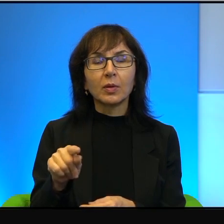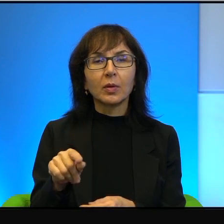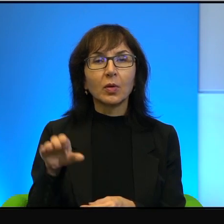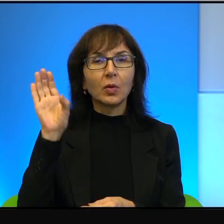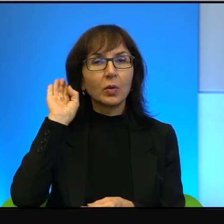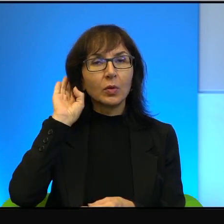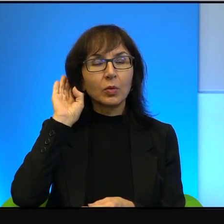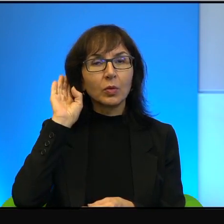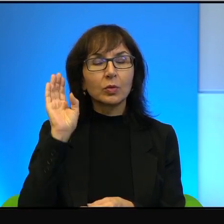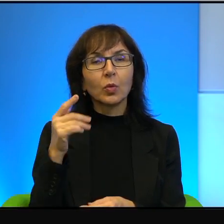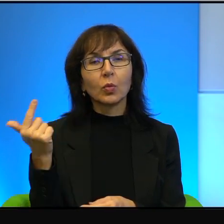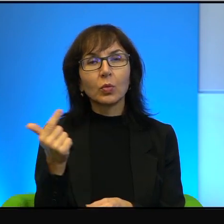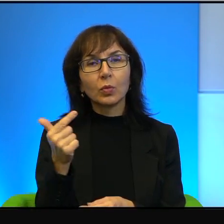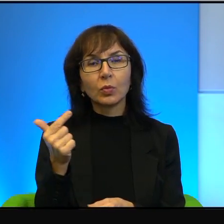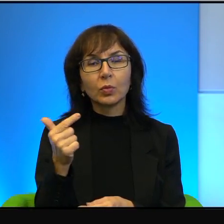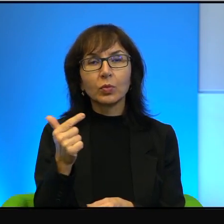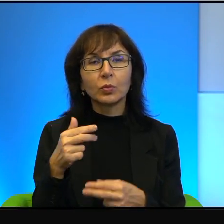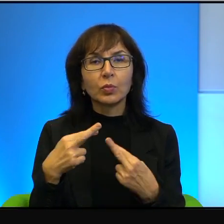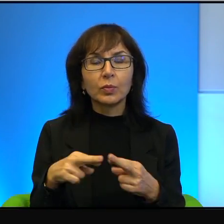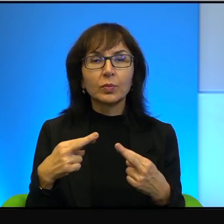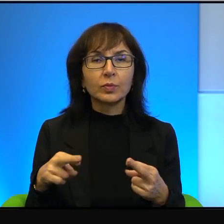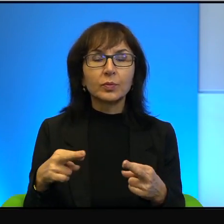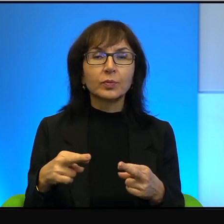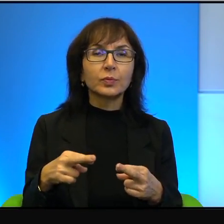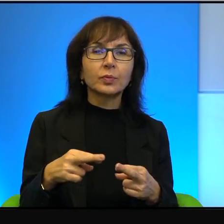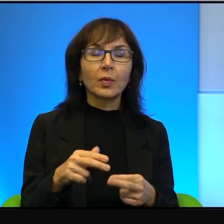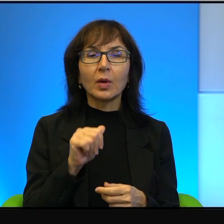tą dwoistość. A przeciętny Europejczyk tego nie słyszy,